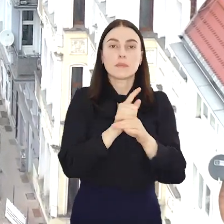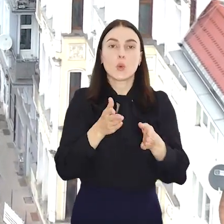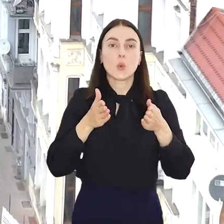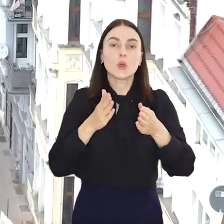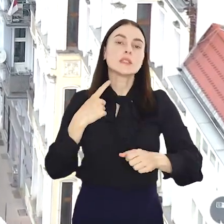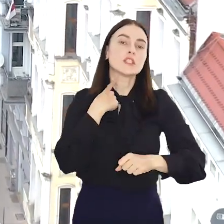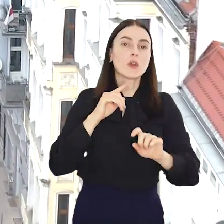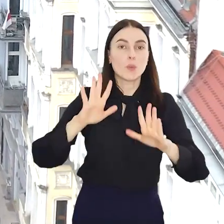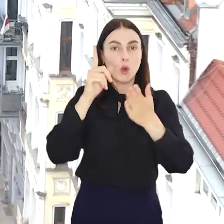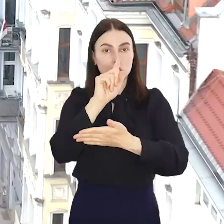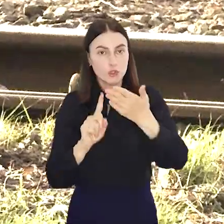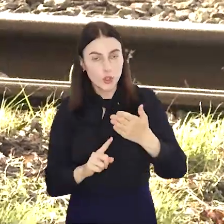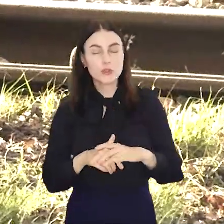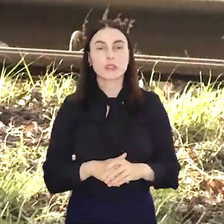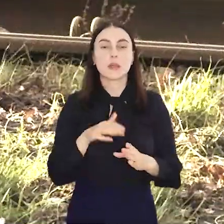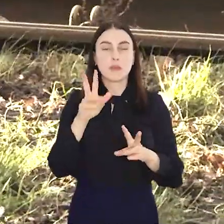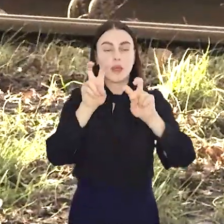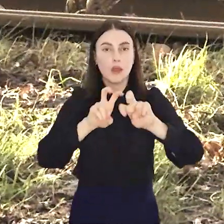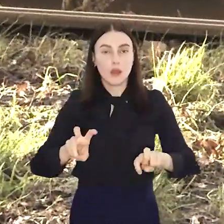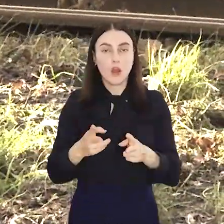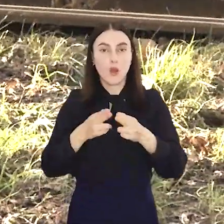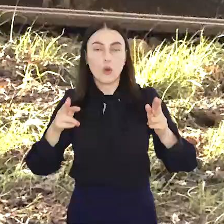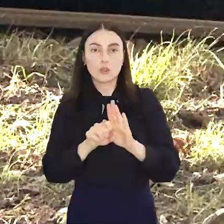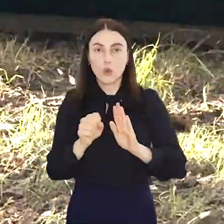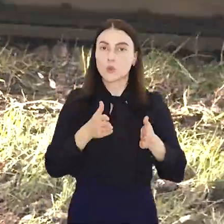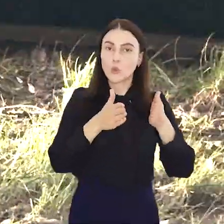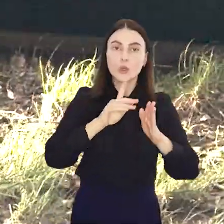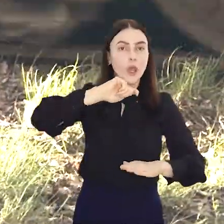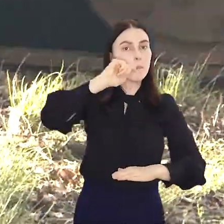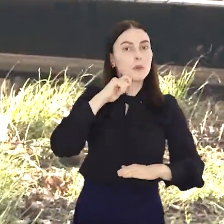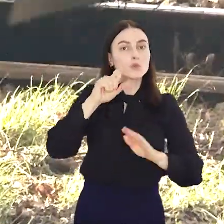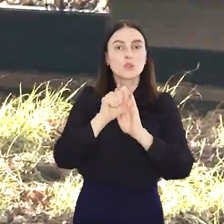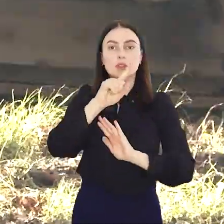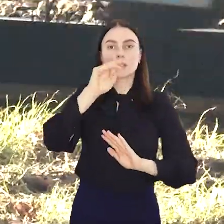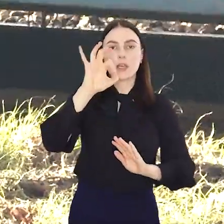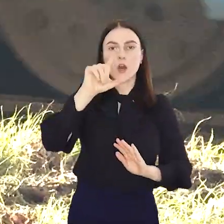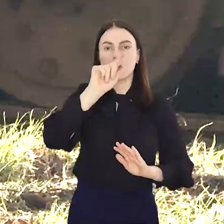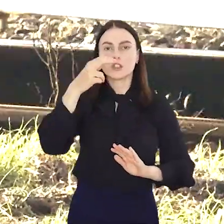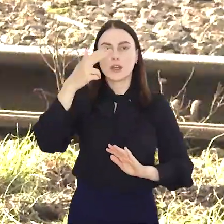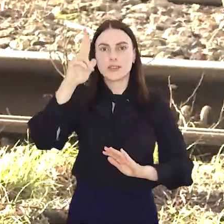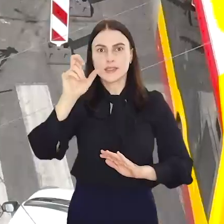Świdnickiej i Powstańców Śląskich, wyremontują odcinek od ul. Piłsudskiego do Zaolziańskiej.